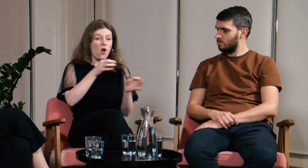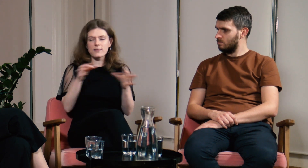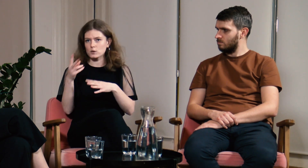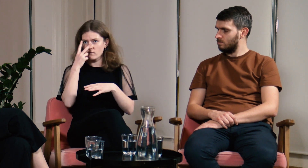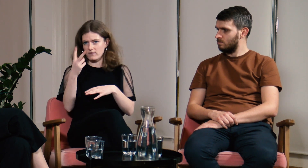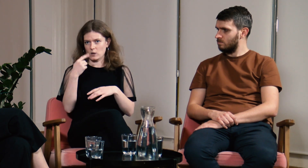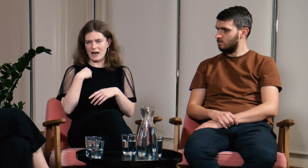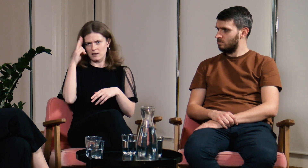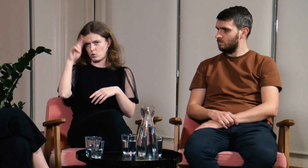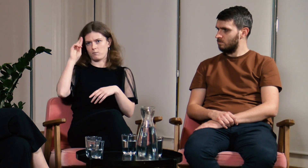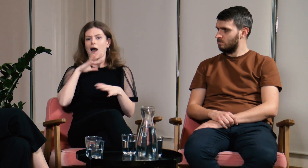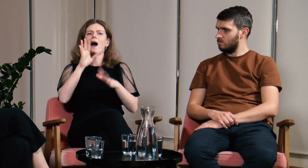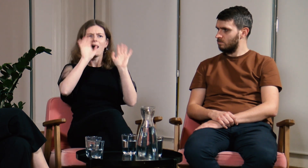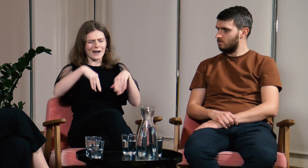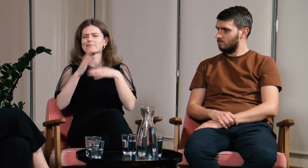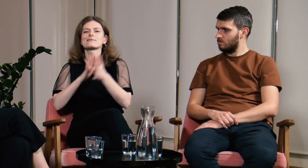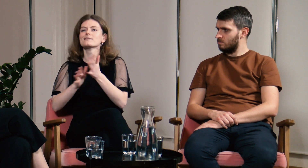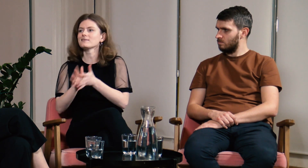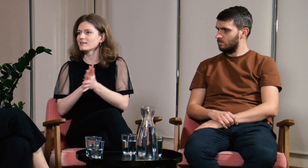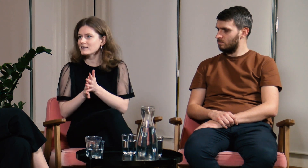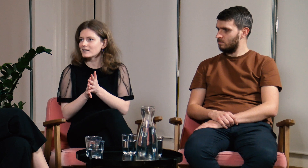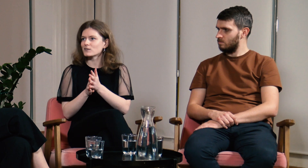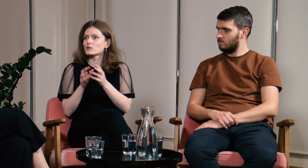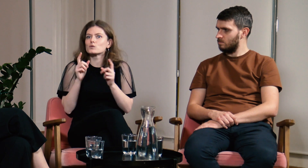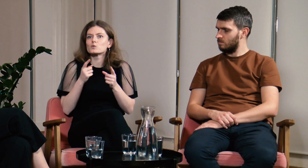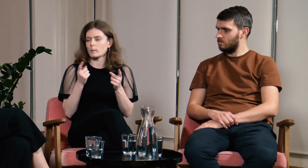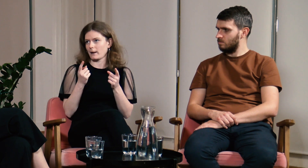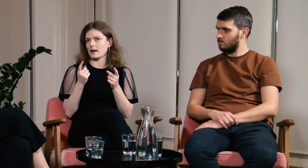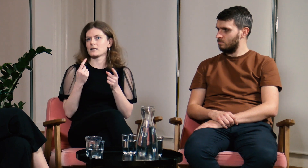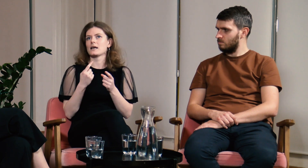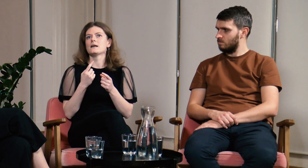Od razu zobaczyli, że czegoś nie rozumiem i zaczęli migać. Super!